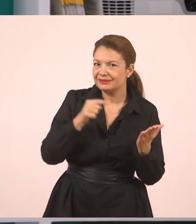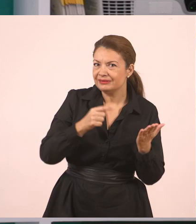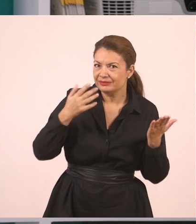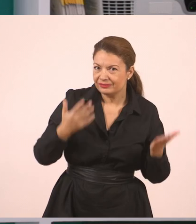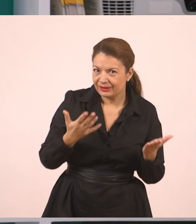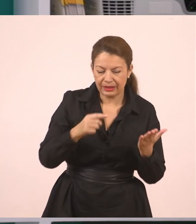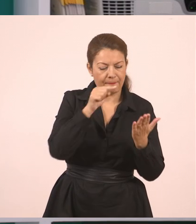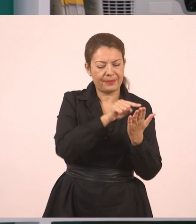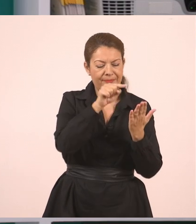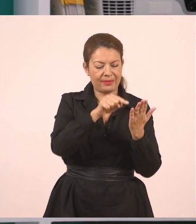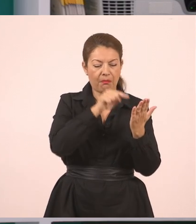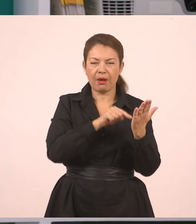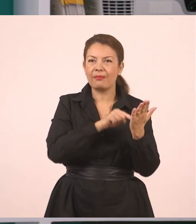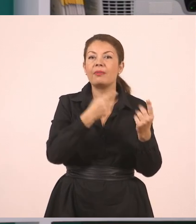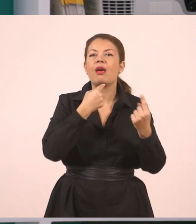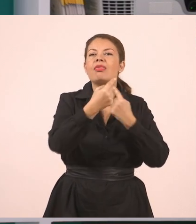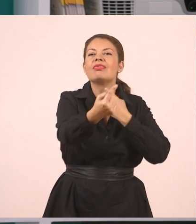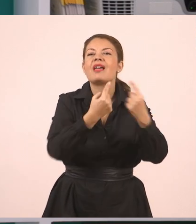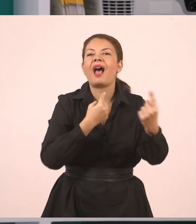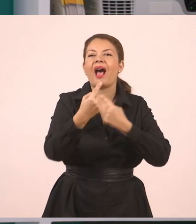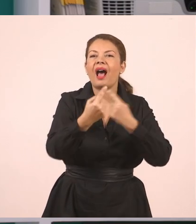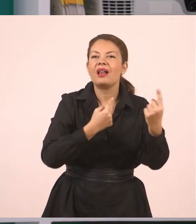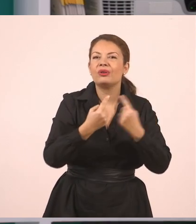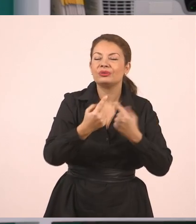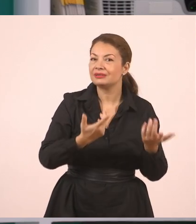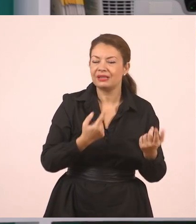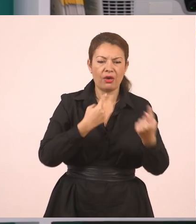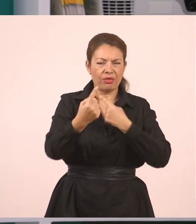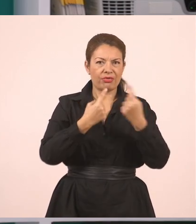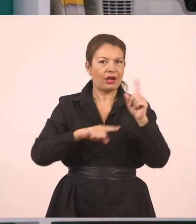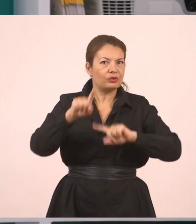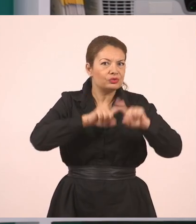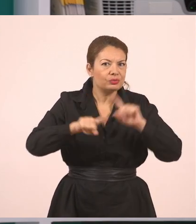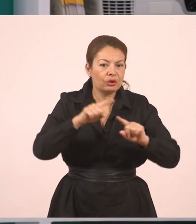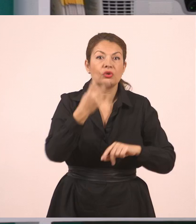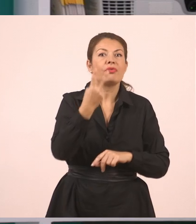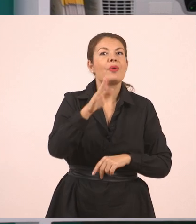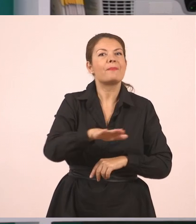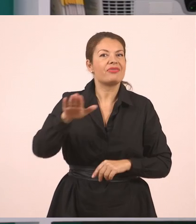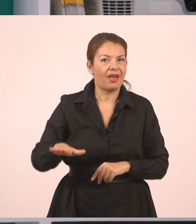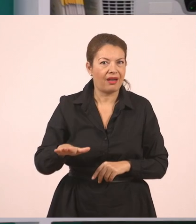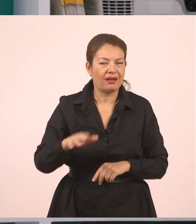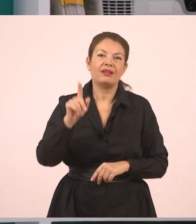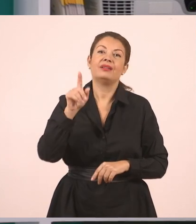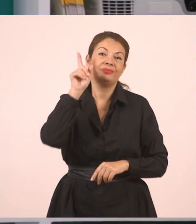στα οποία γίνεται, υπάρχει διάλογος. Είναι ο διάλογος μεταξύ των δύο παιδιών. Είναι η τσιγγάνα και ο Δημήτρης.